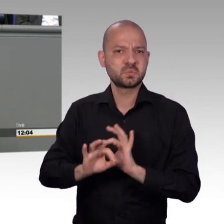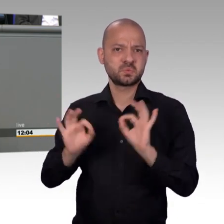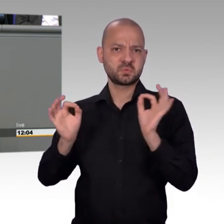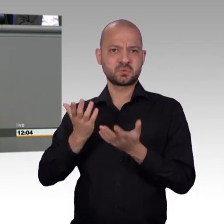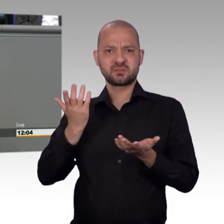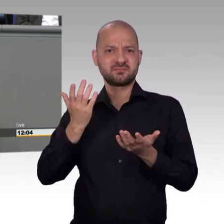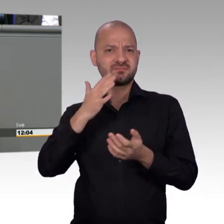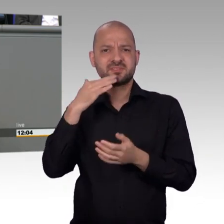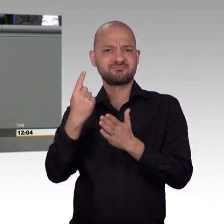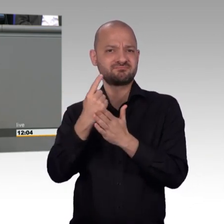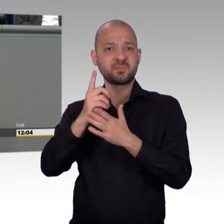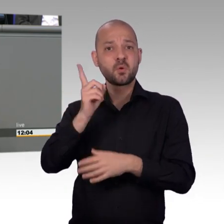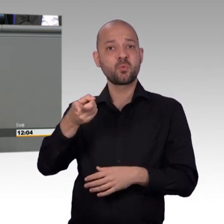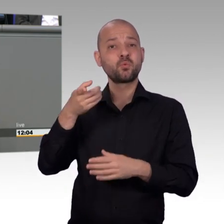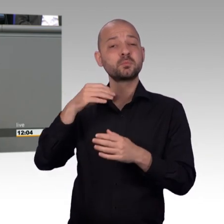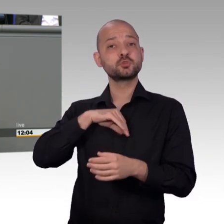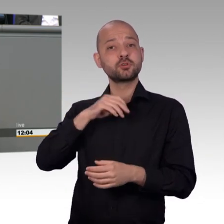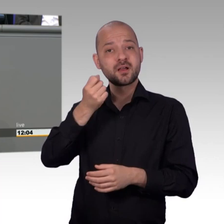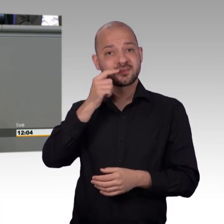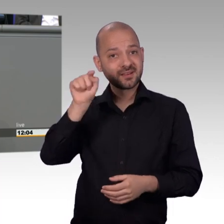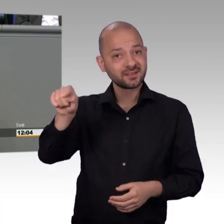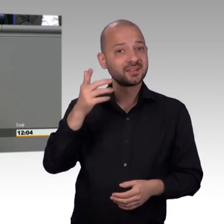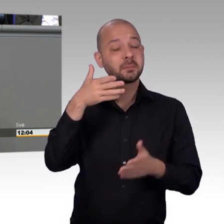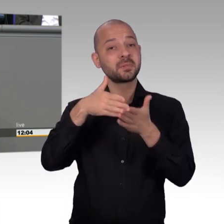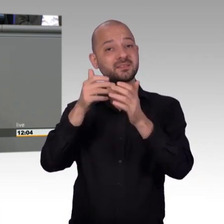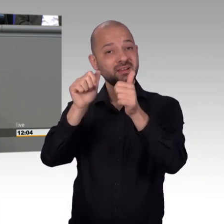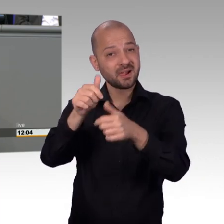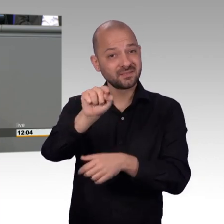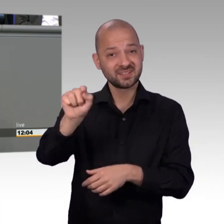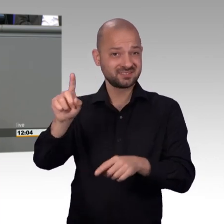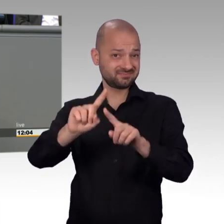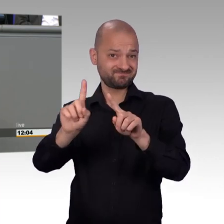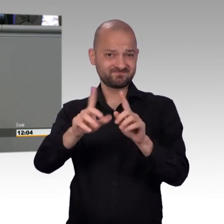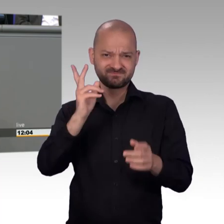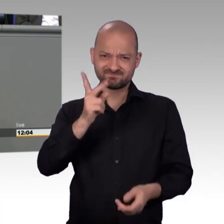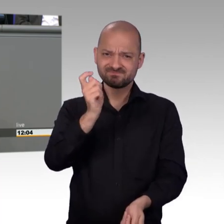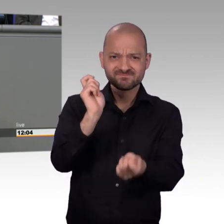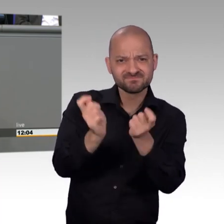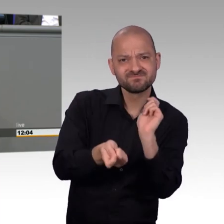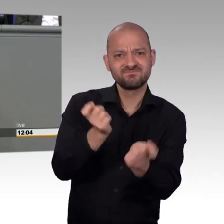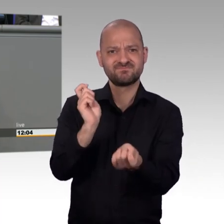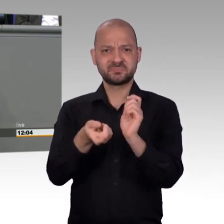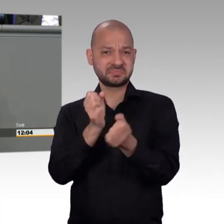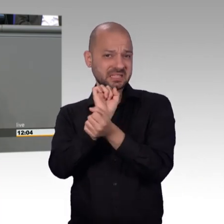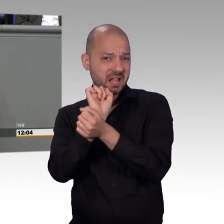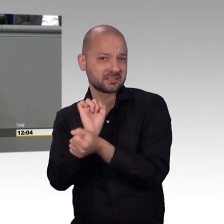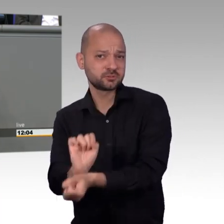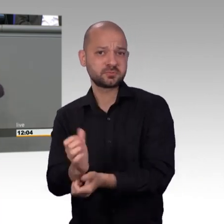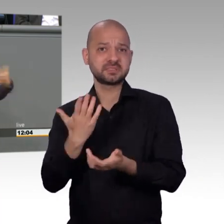Aber es war eine Art von Wahrnehmung in der Gesellschaft. Und darauf kam es den Leuten an. Dass sie gehört werden. Dass nicht immer wieder gesagt wird: